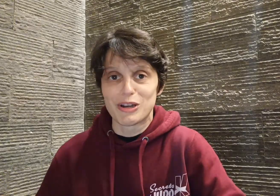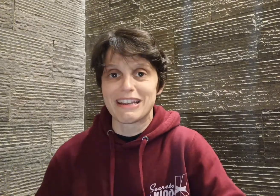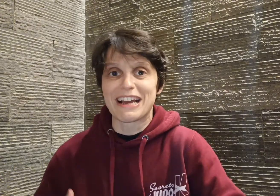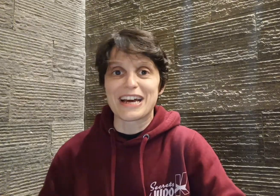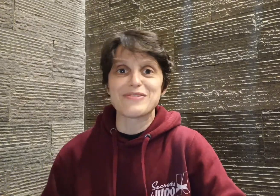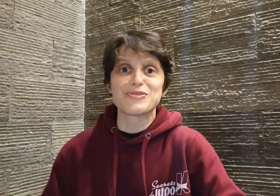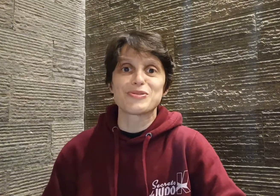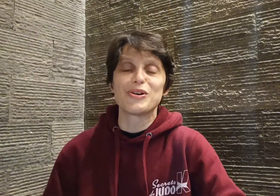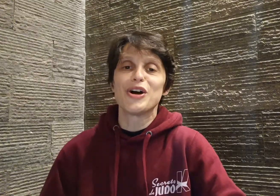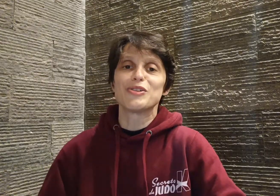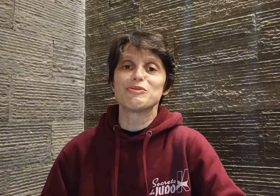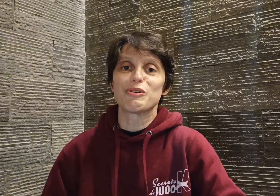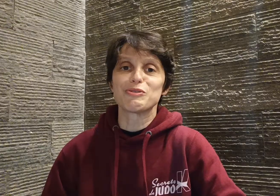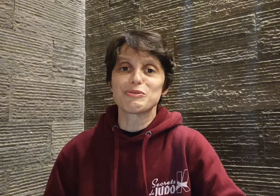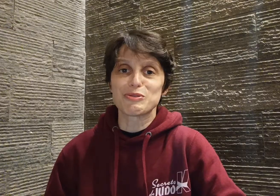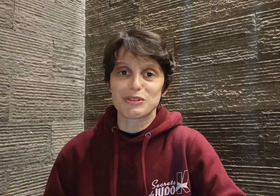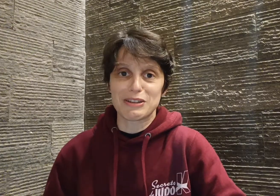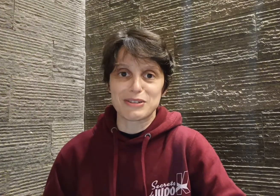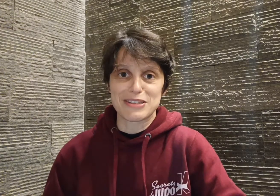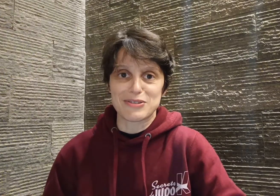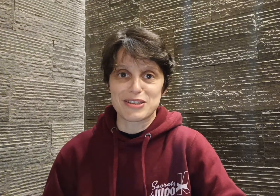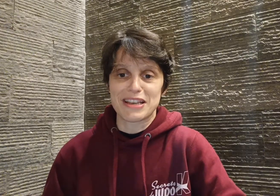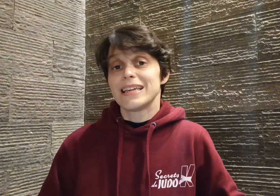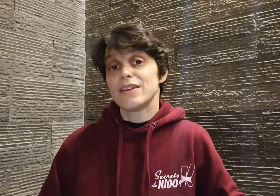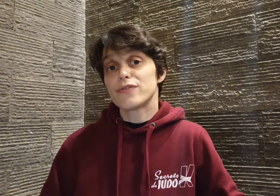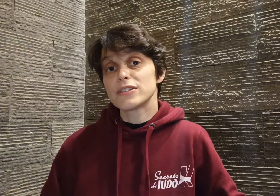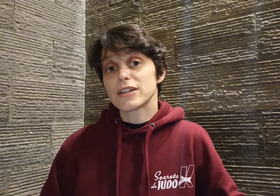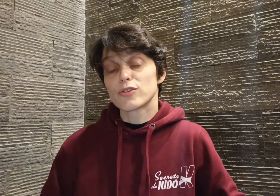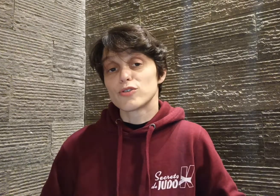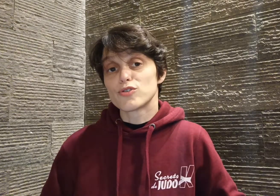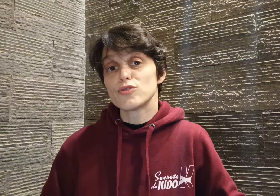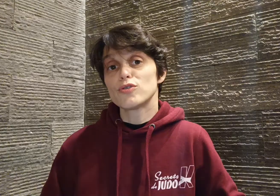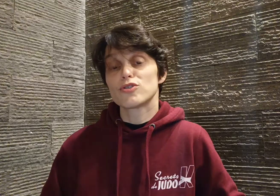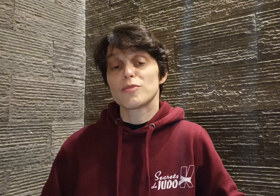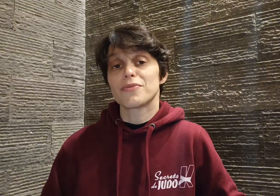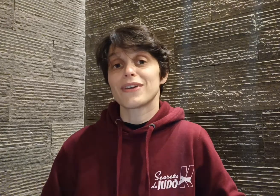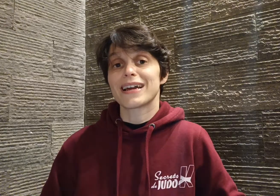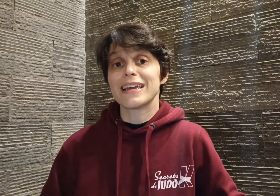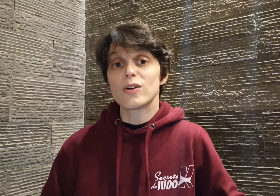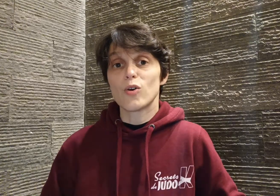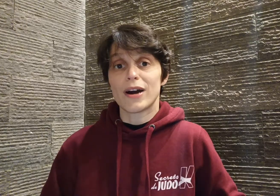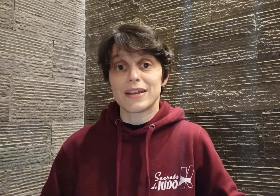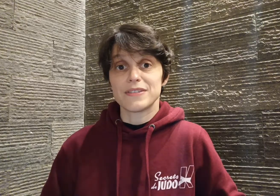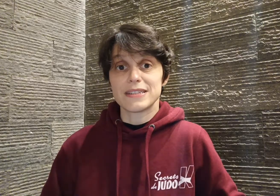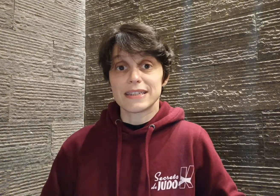il rêve judo durant toute son adolescence. Il faut dire que le judo semble faire écho à la vie de